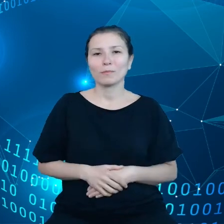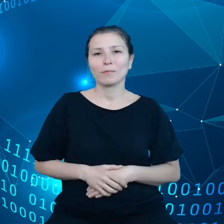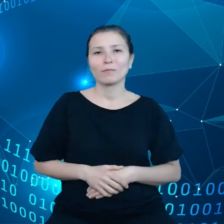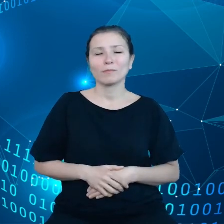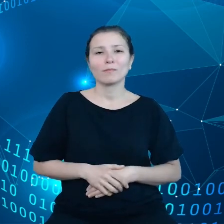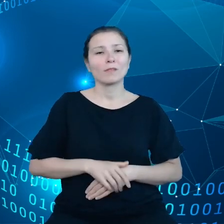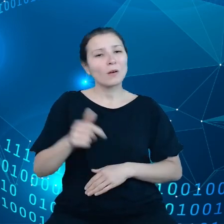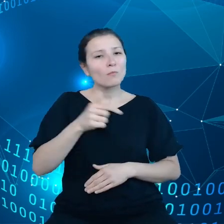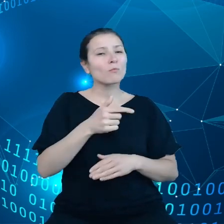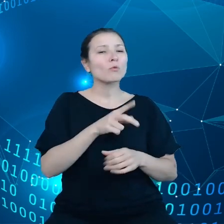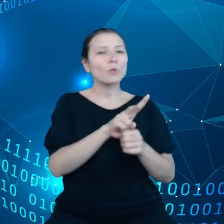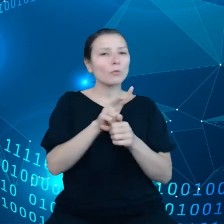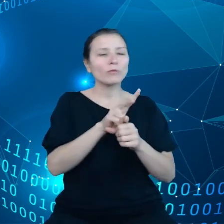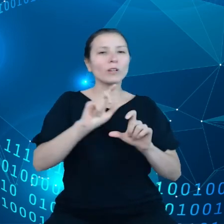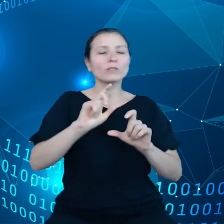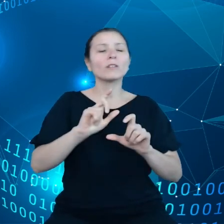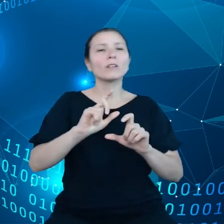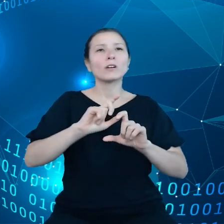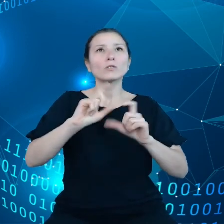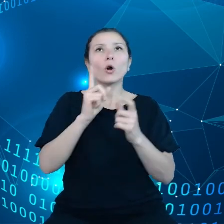magazynują w chmurze.